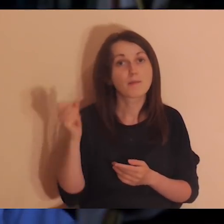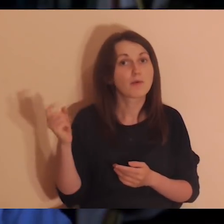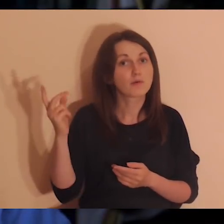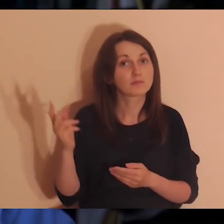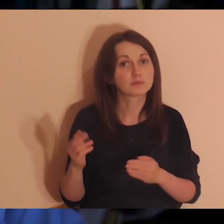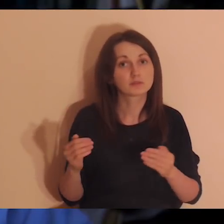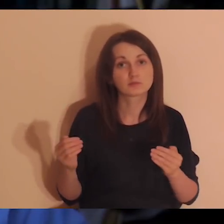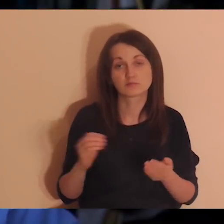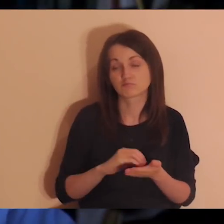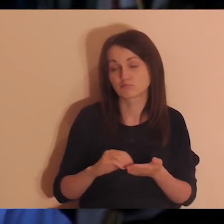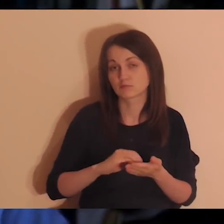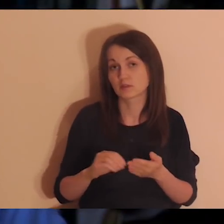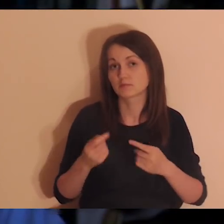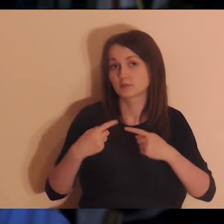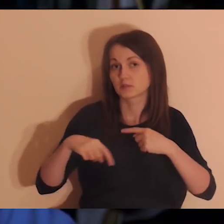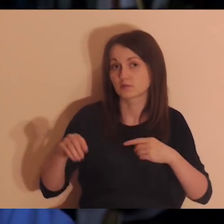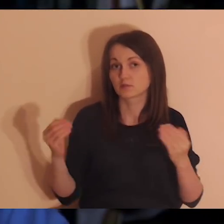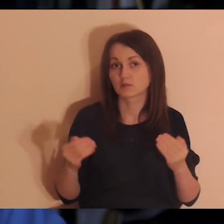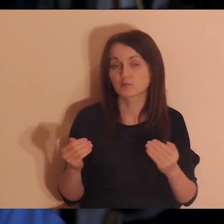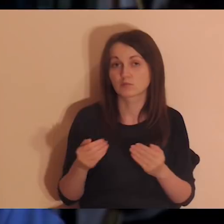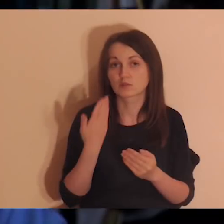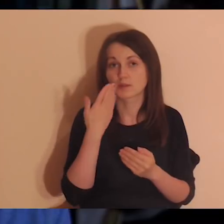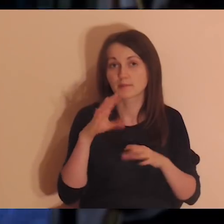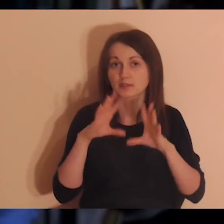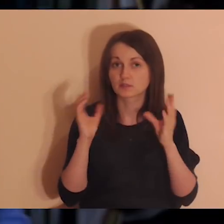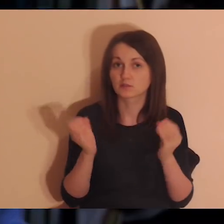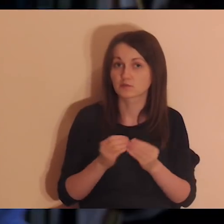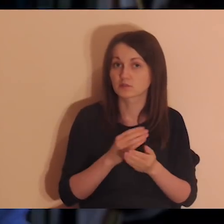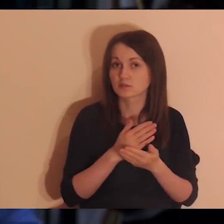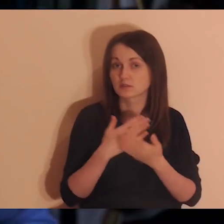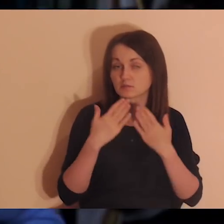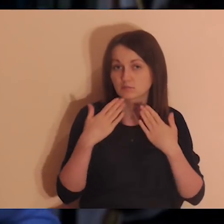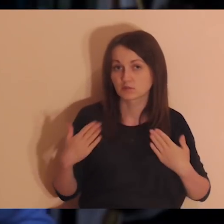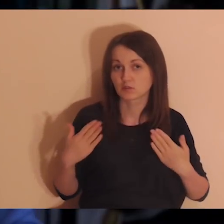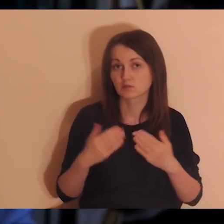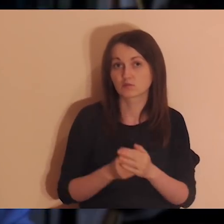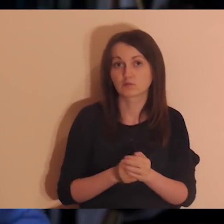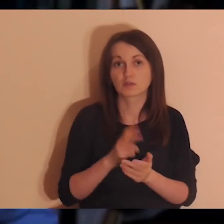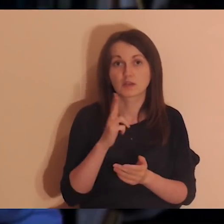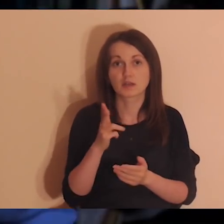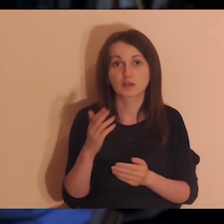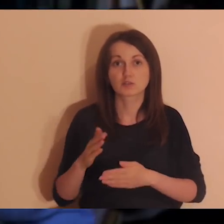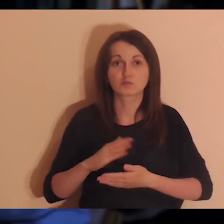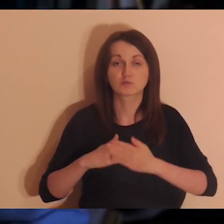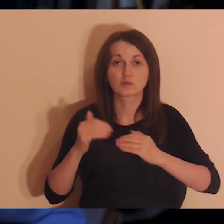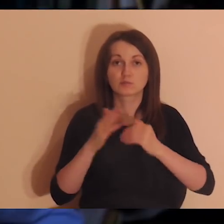Bardzo dziękuję wam, całej naszej ekipie, która tutaj jest, która to tworzy, tłumaczy język migowy,